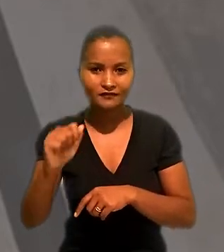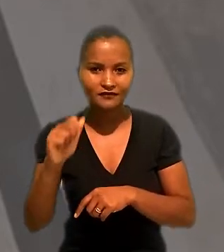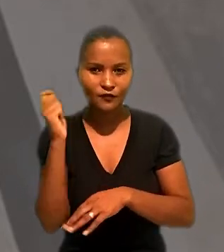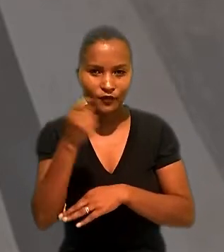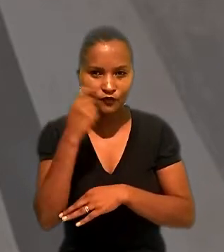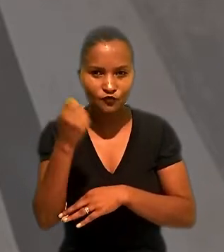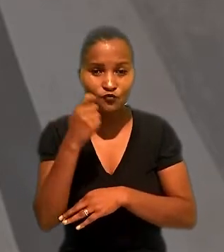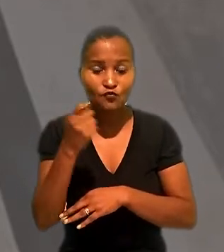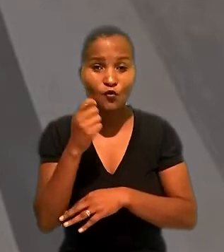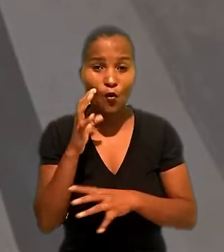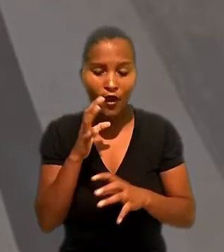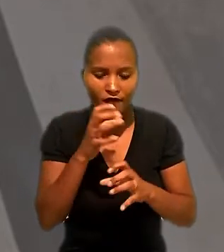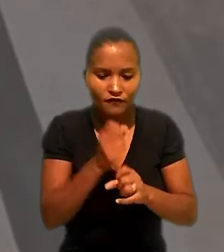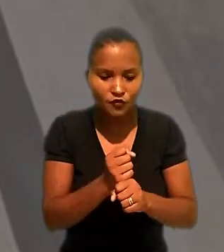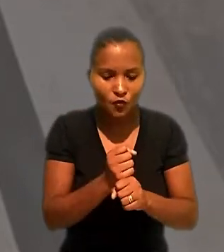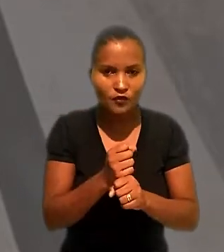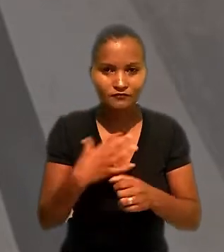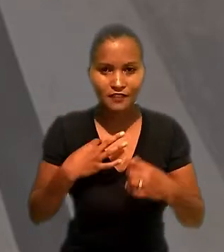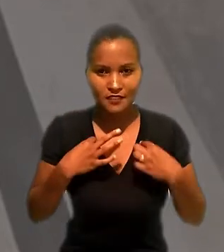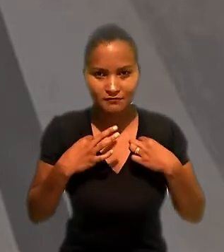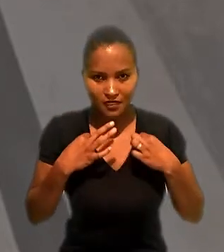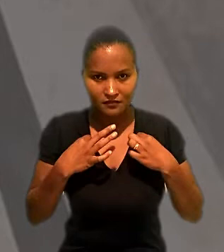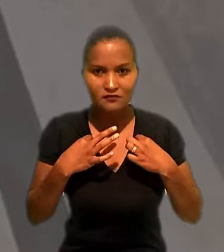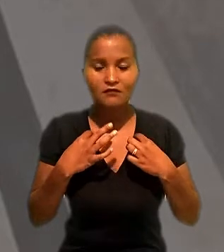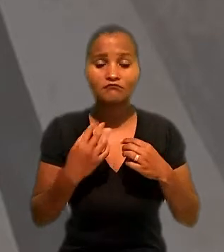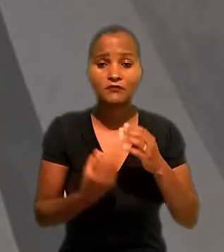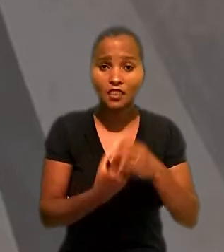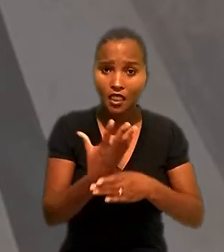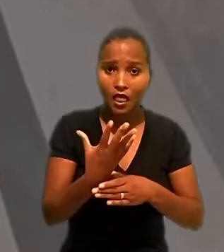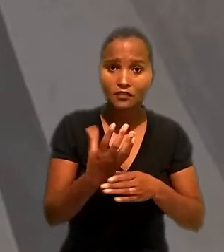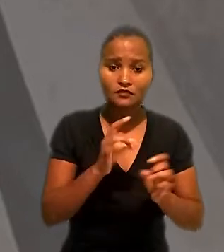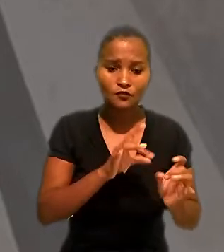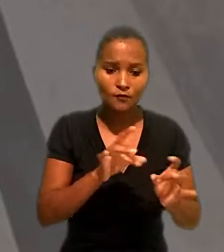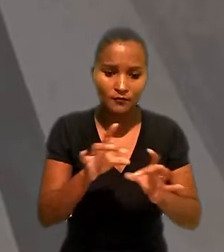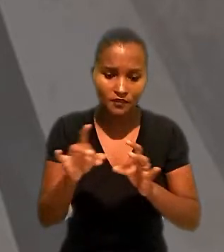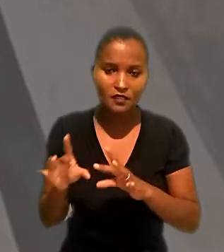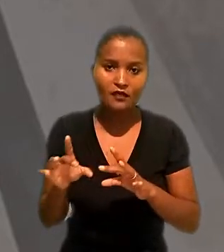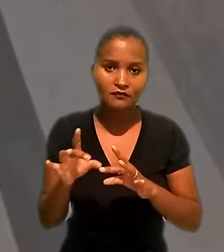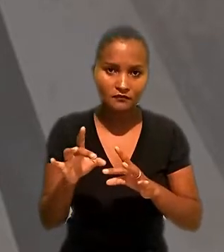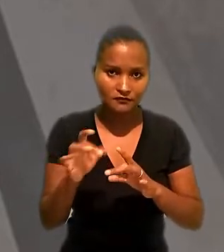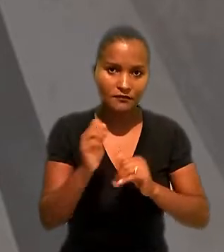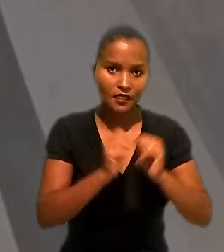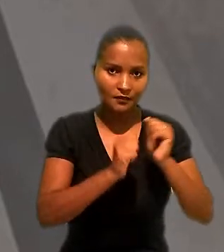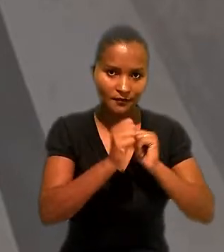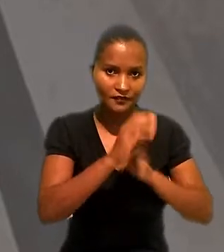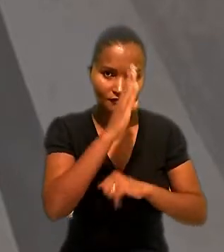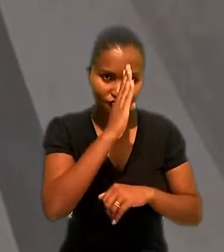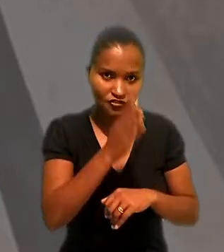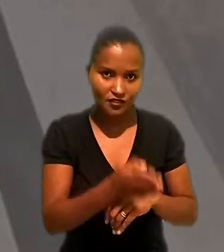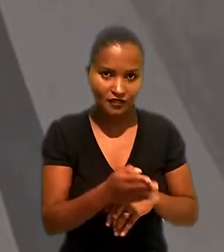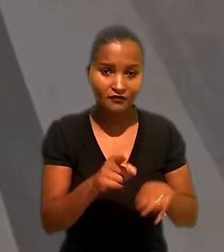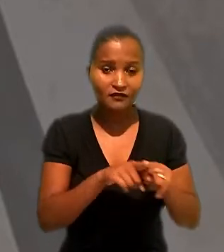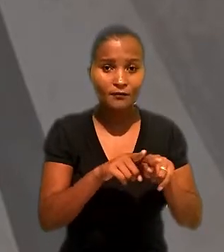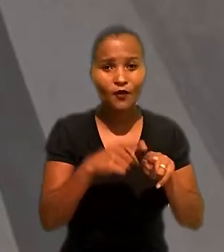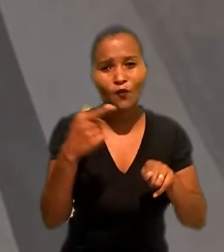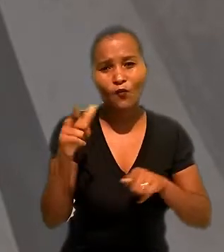como revisora das peças de vestuário produzidas e comercializadas pela empregadora direta e por uma